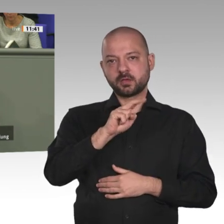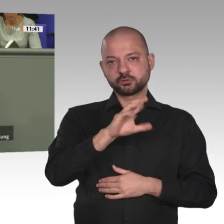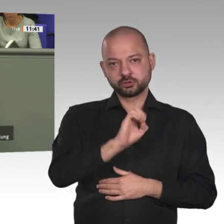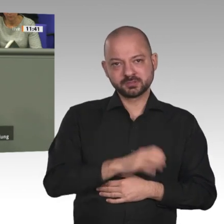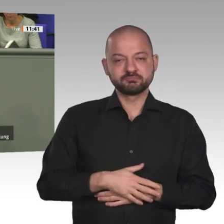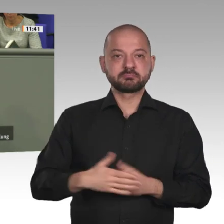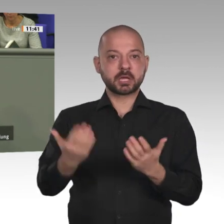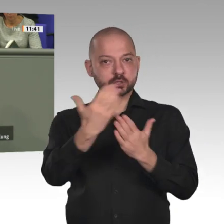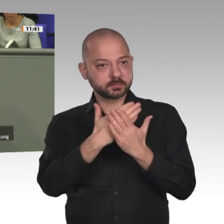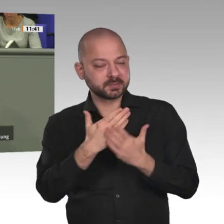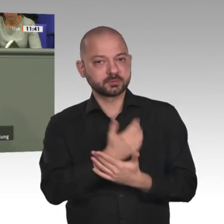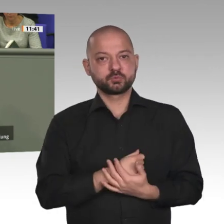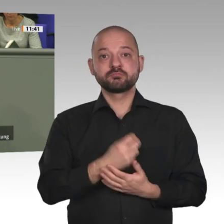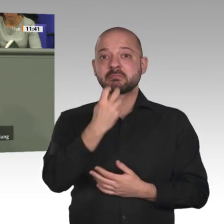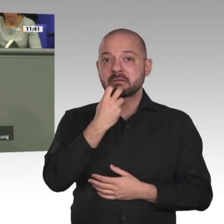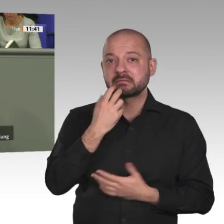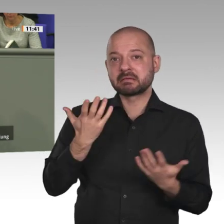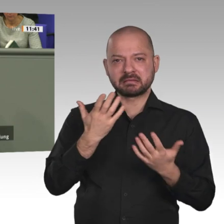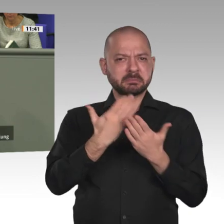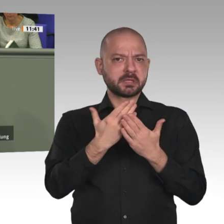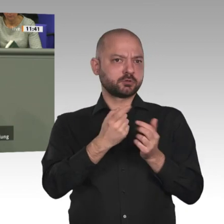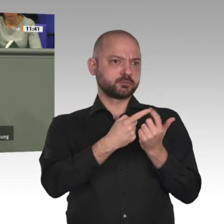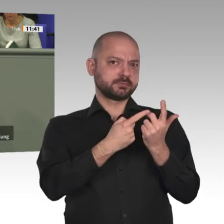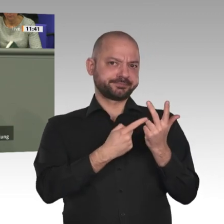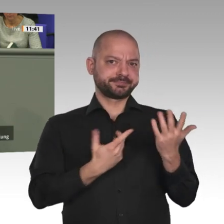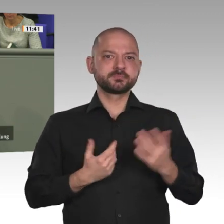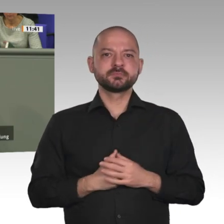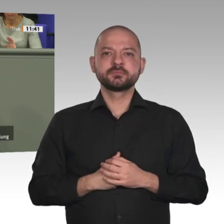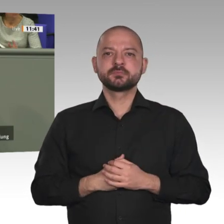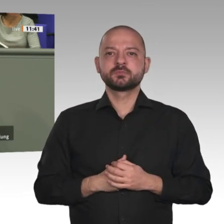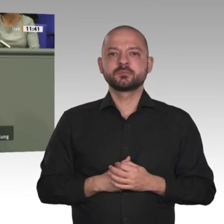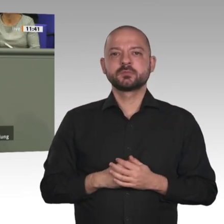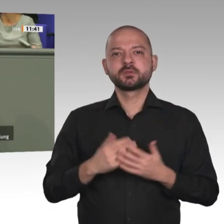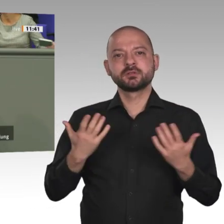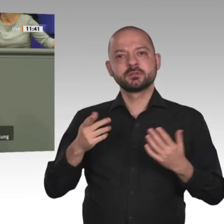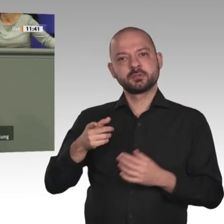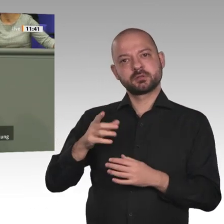Mittelpunkt stellen. Afrika braucht nicht weniger als einen Jahrhundertvertrag mit